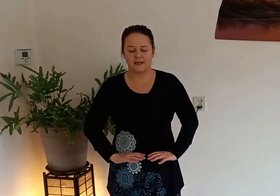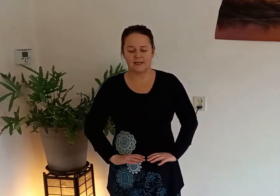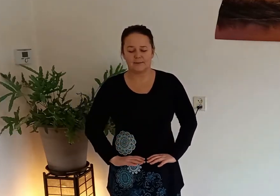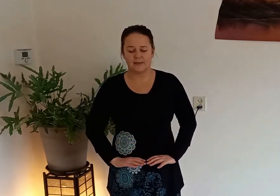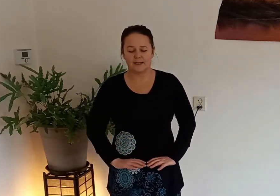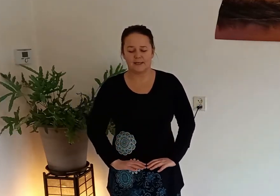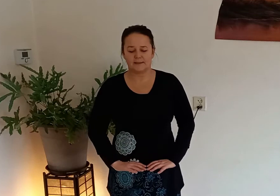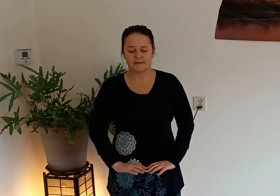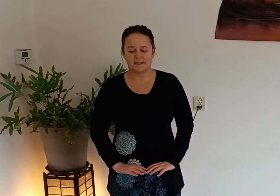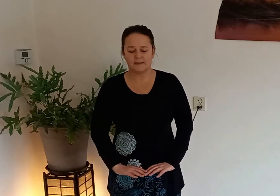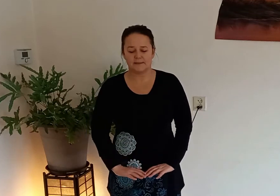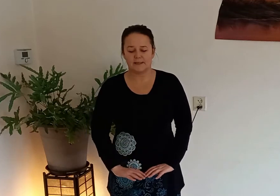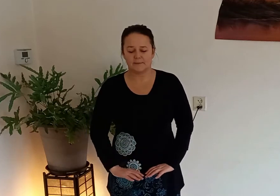breng je ademhaling steeds naar je buik